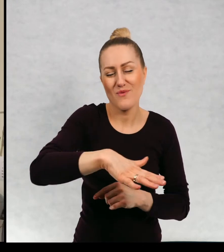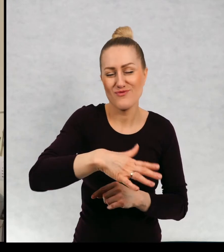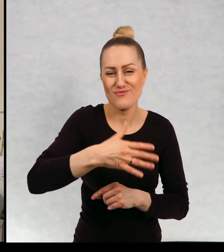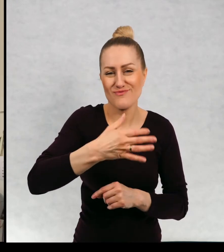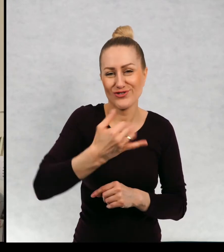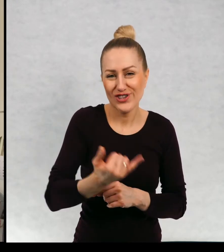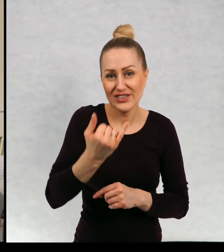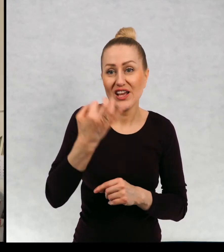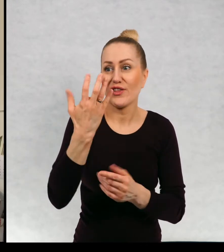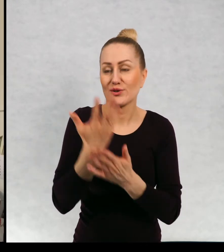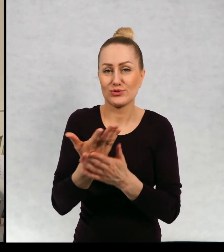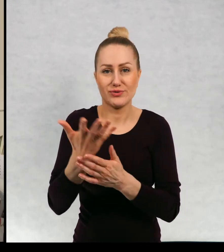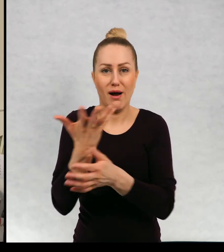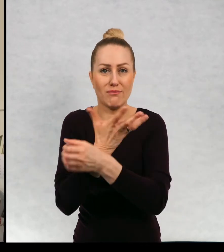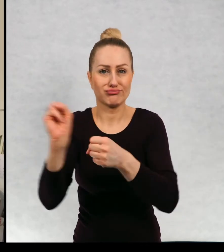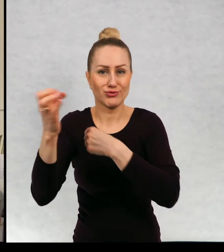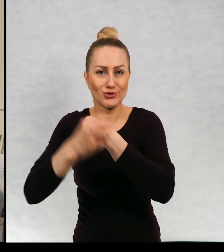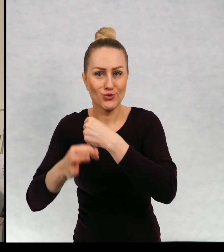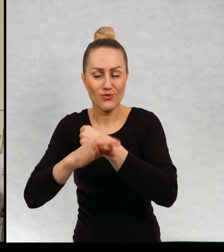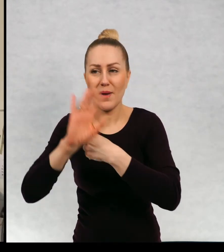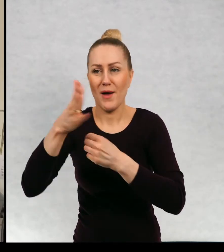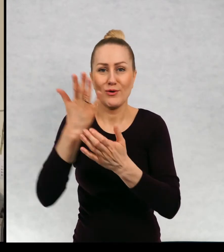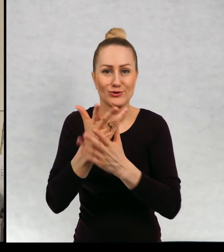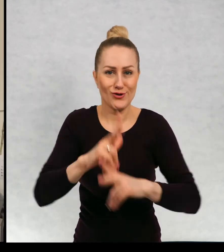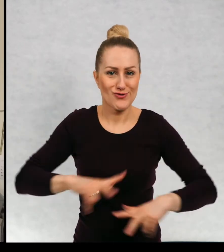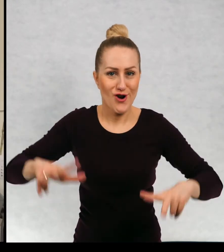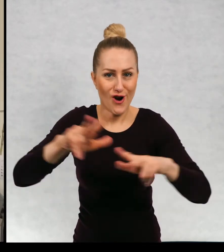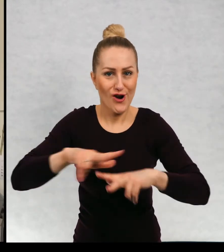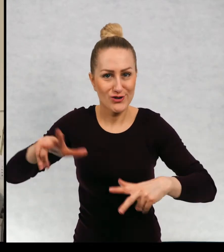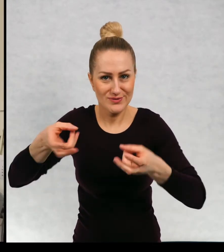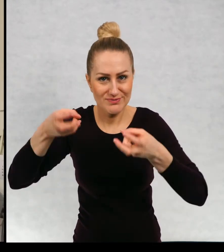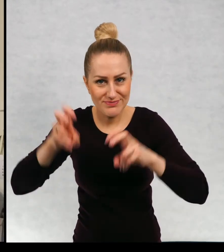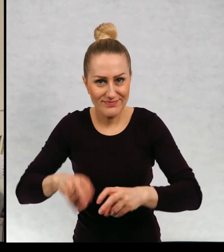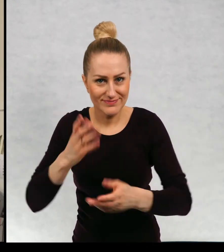a wtej chwili już są po studiach, już mają założone rodziny